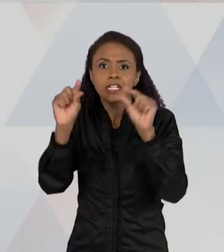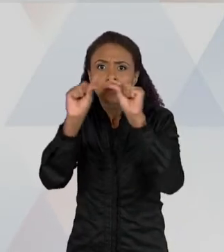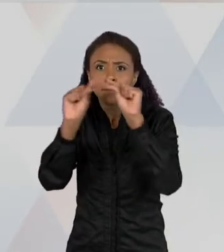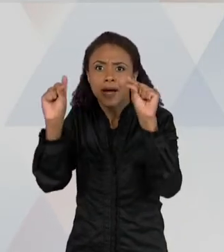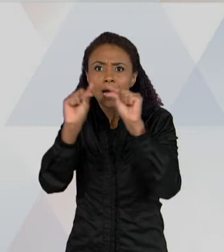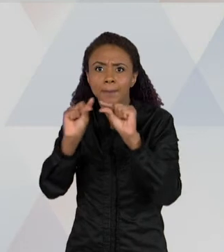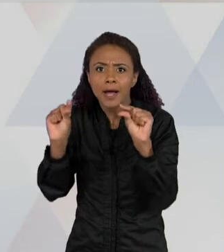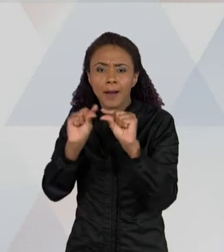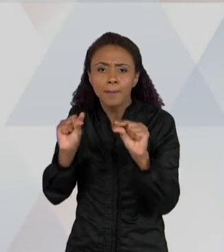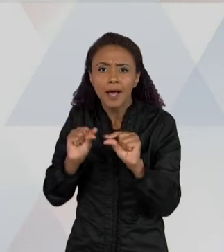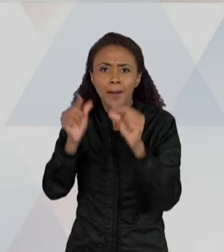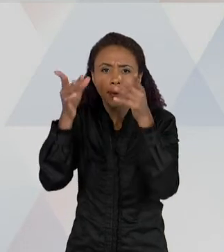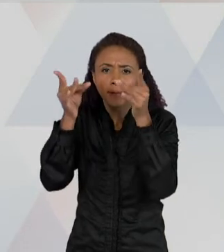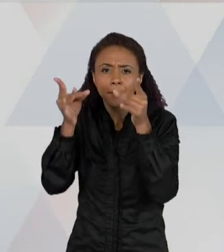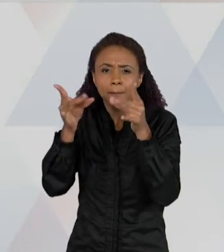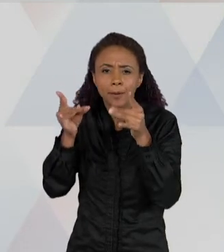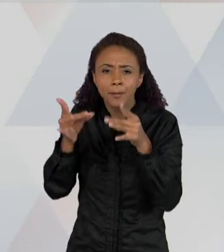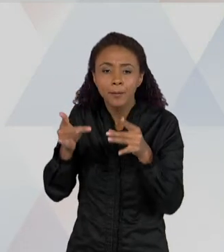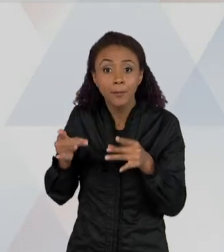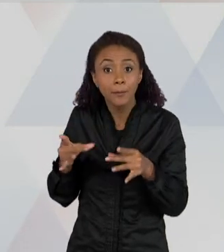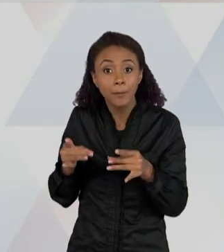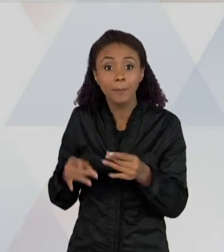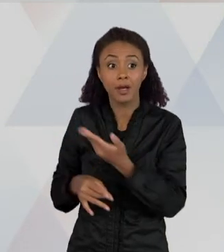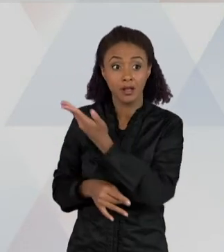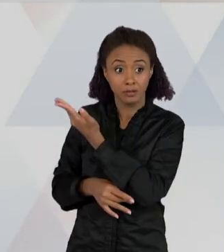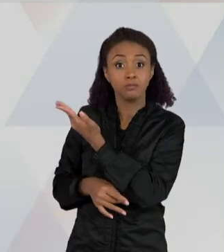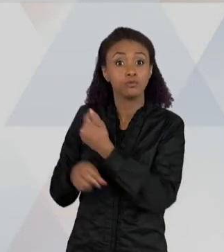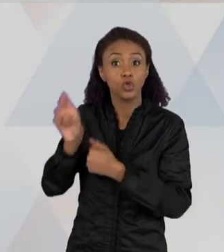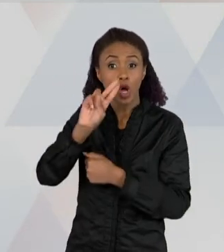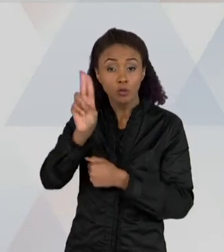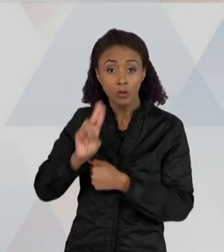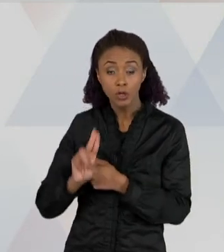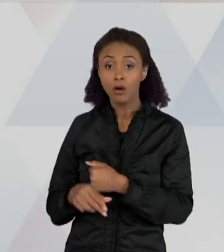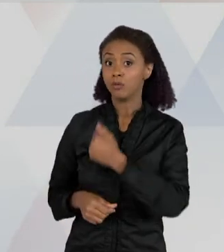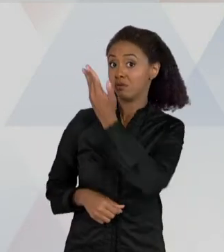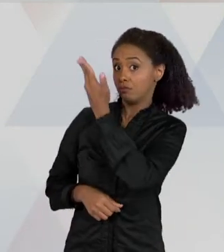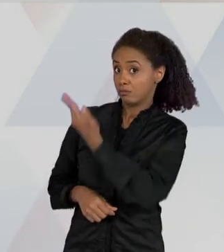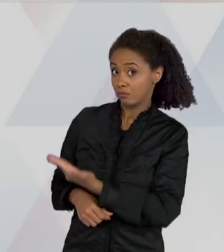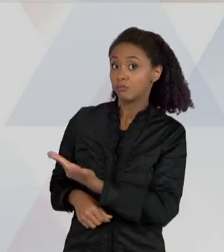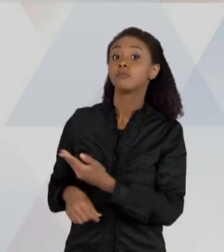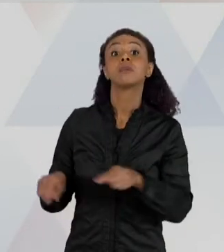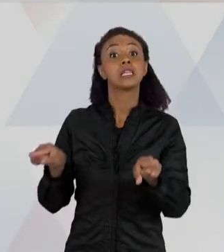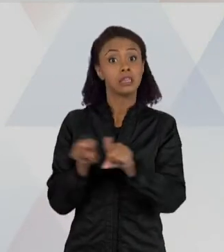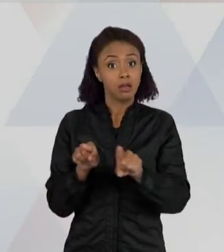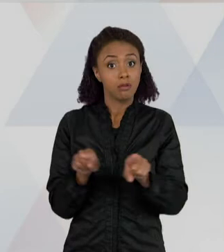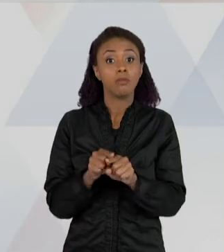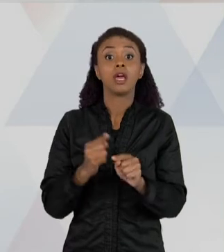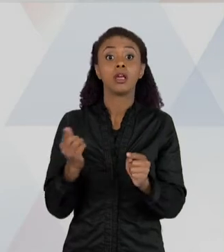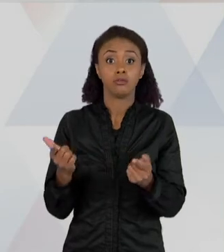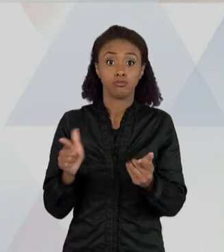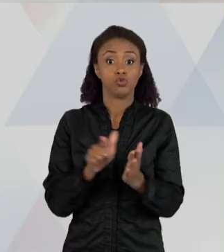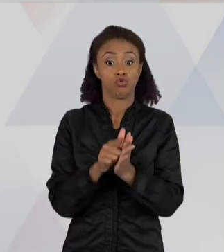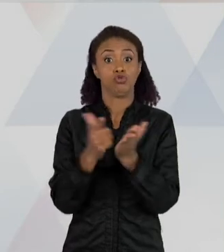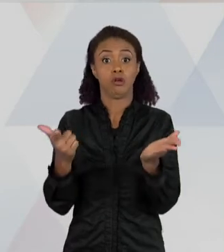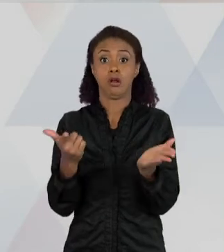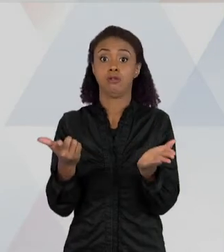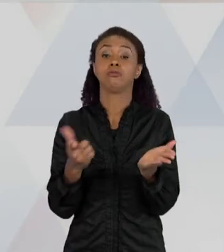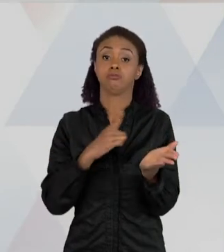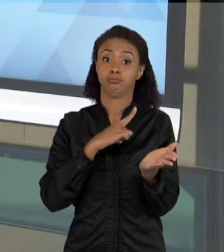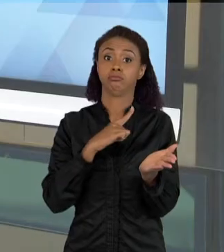RETIRADO DE UMA FONTE JORNALÍSTICA E TAMBÉM CIENTIFICA, É UM MISTO DESSAS DUAS